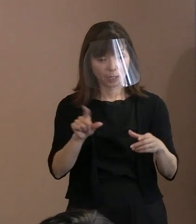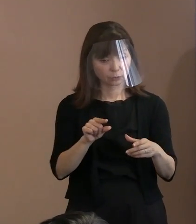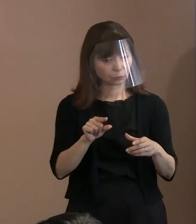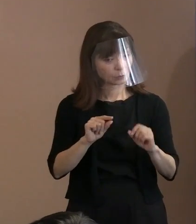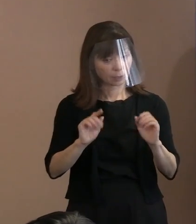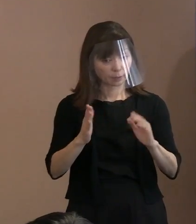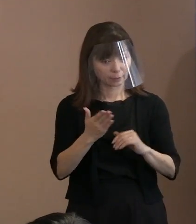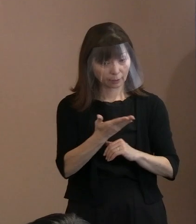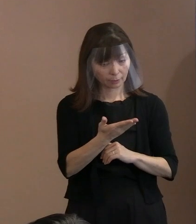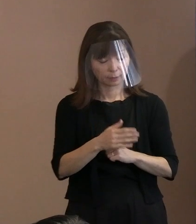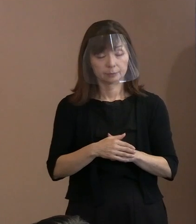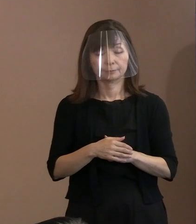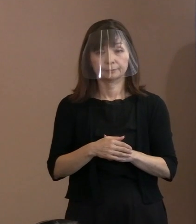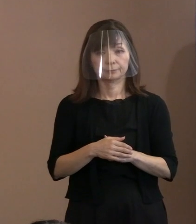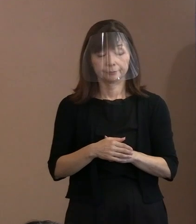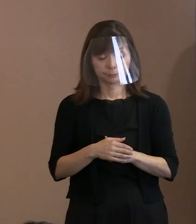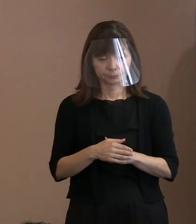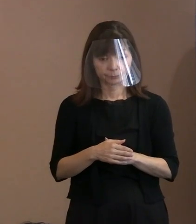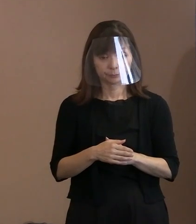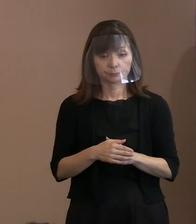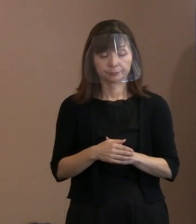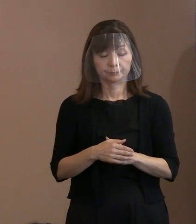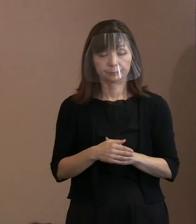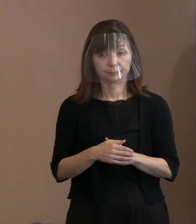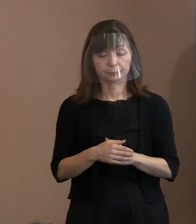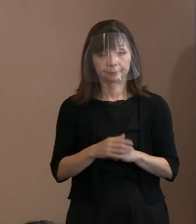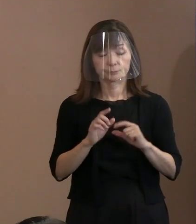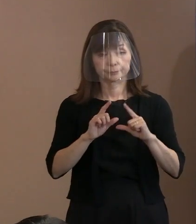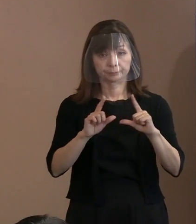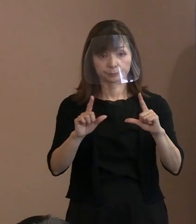(市長)今申し上げたように､